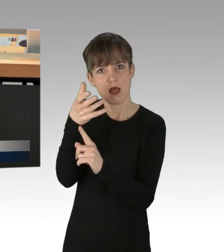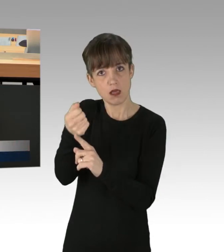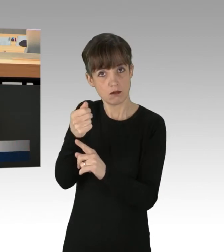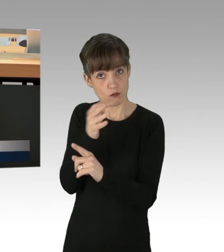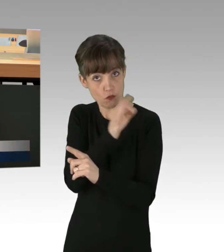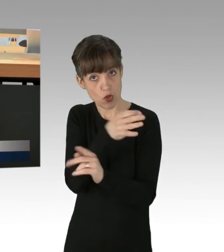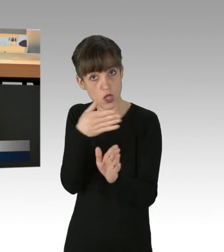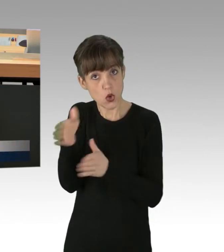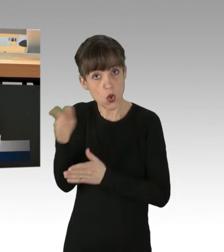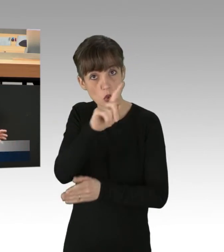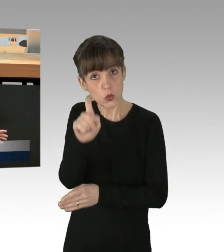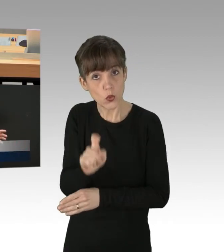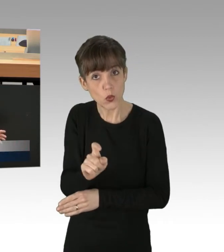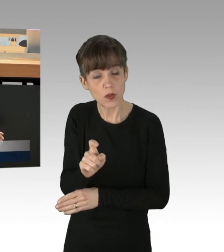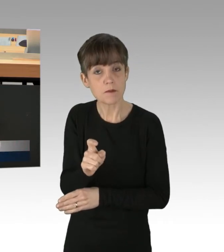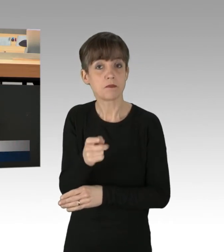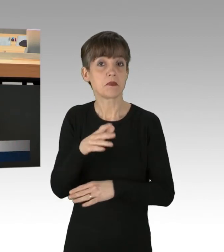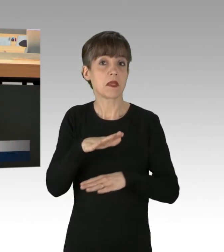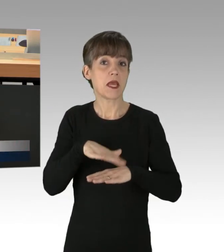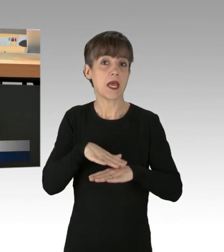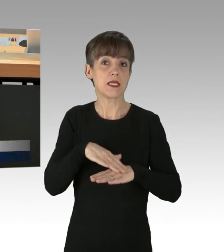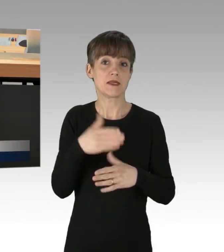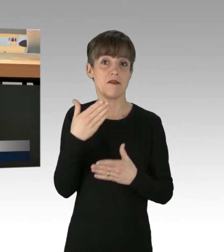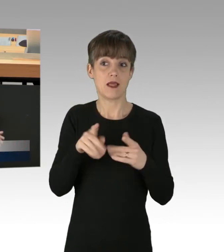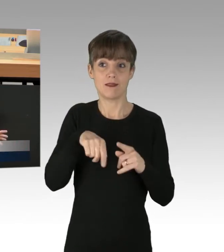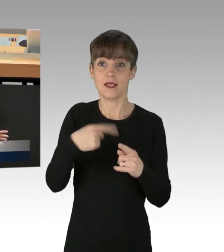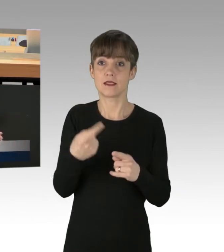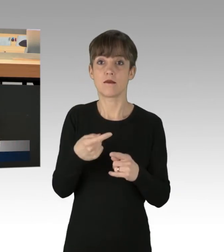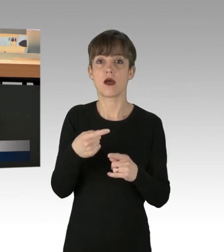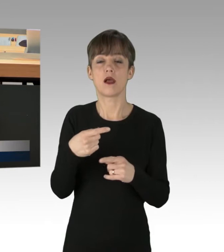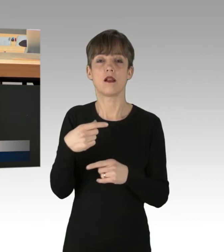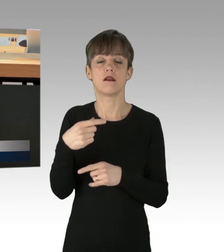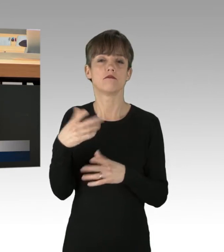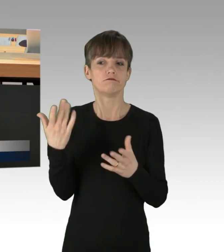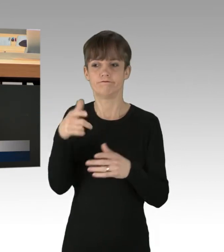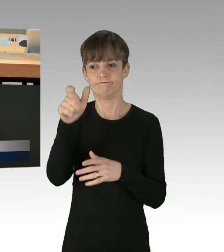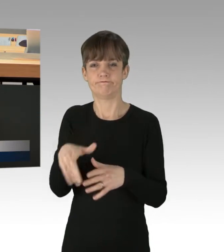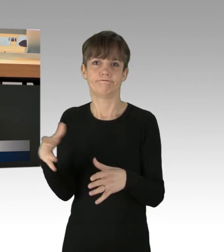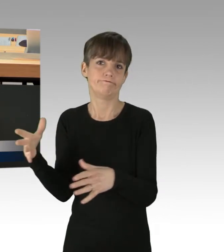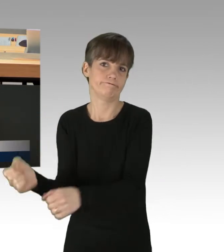Vielleicht wird es das nächste Mal eine Geiselnahme, solange niemand verletzt wird.